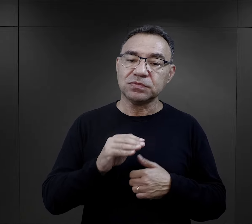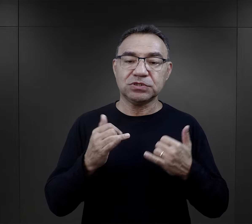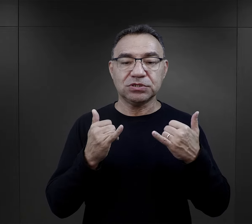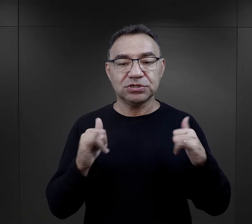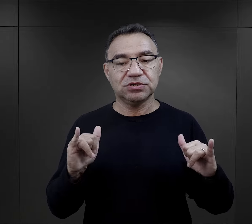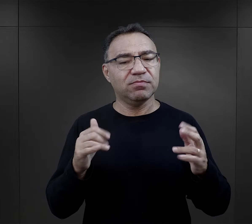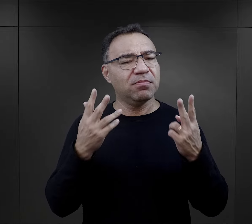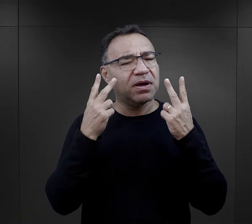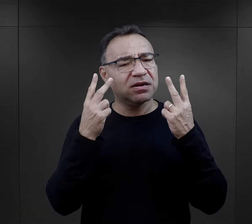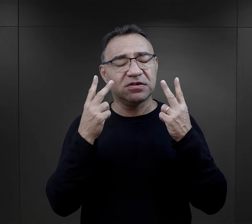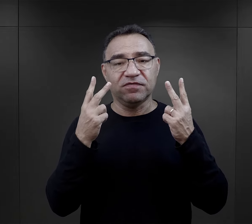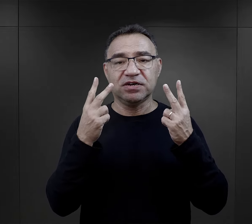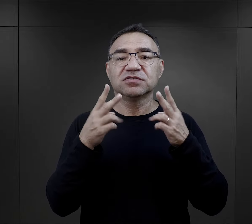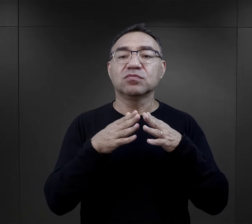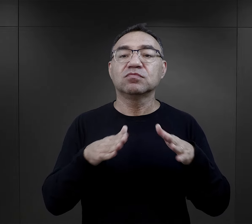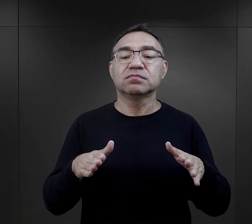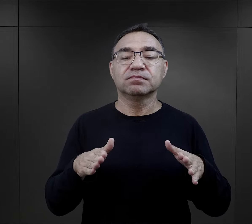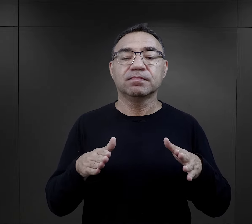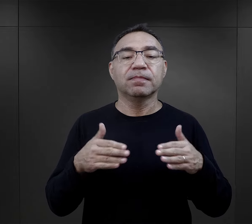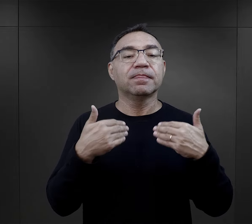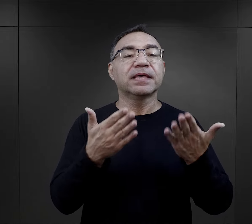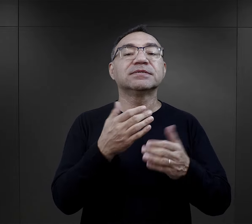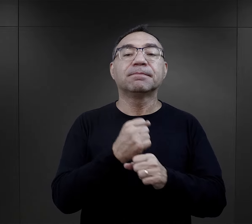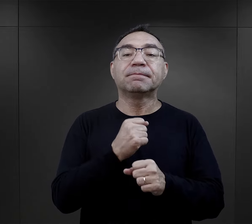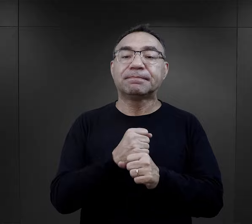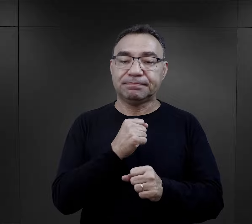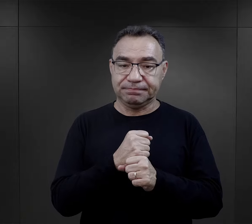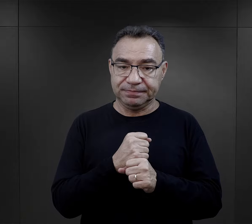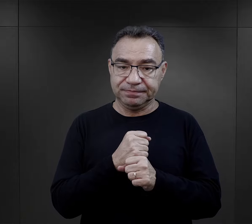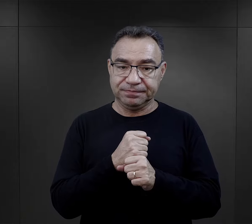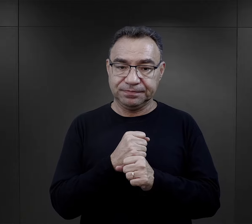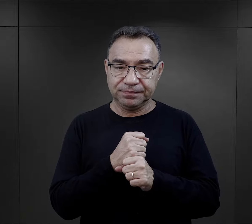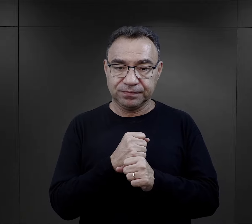Takim elementem bardzo ważnym w obozie był przydział do pracy.